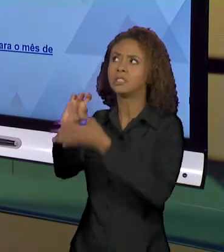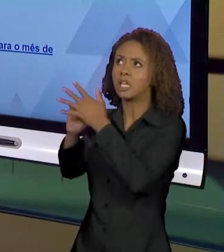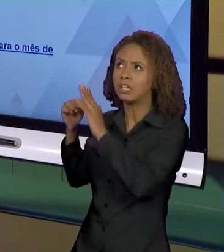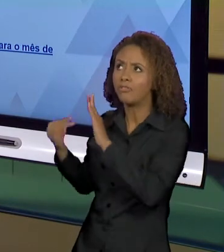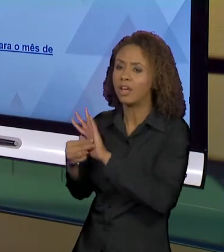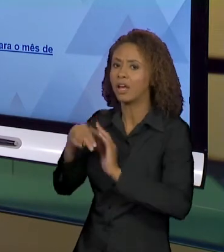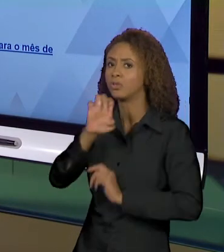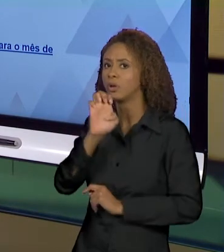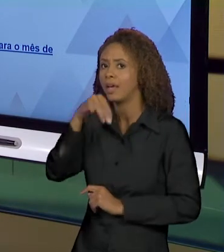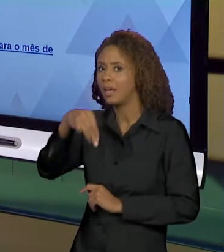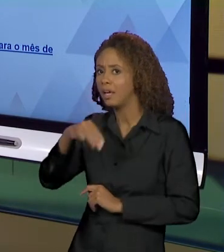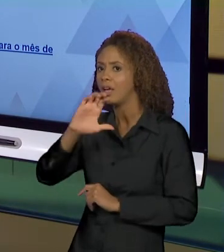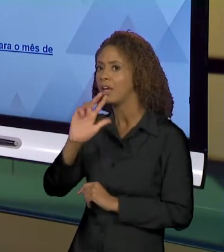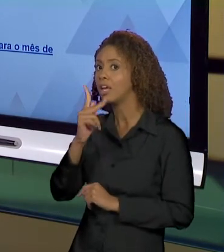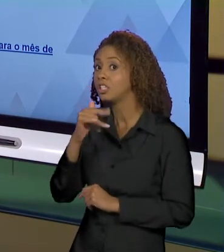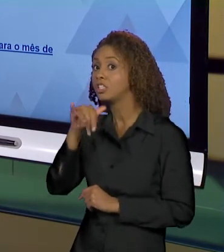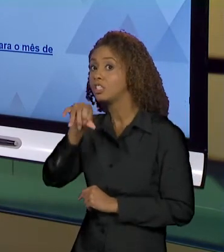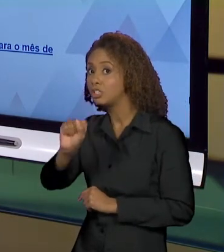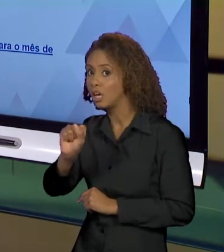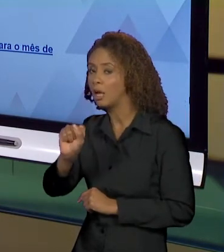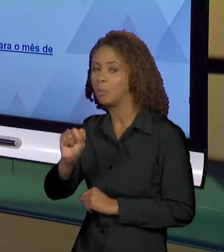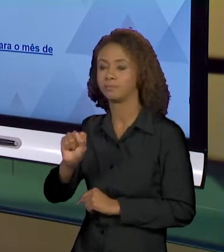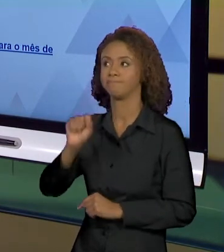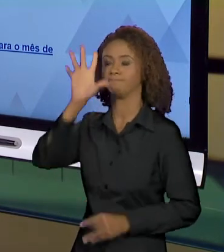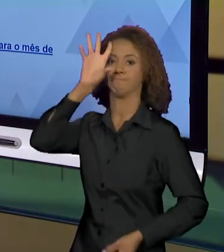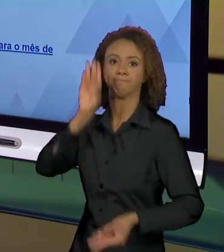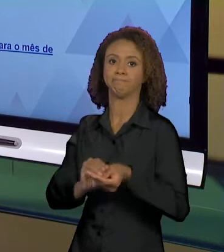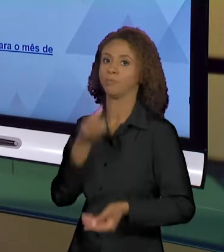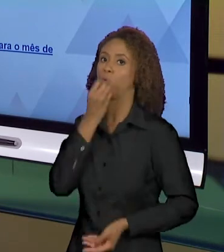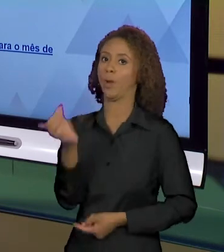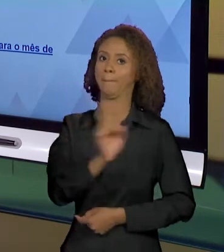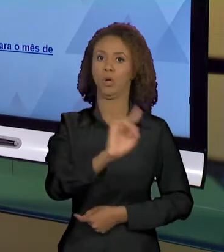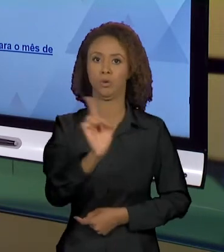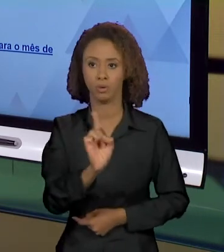RESULTADOS, OS EFEITOS NÃO SERÃO BONS. AÍ CAUSAS